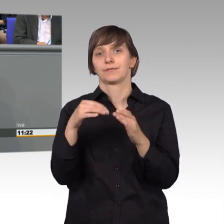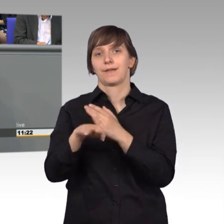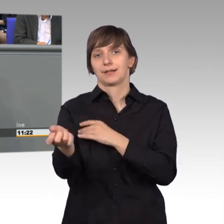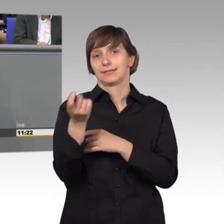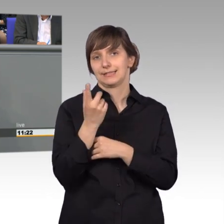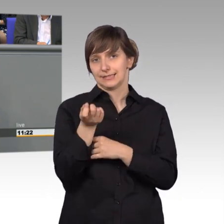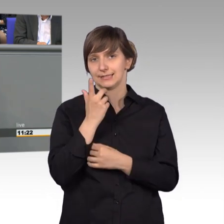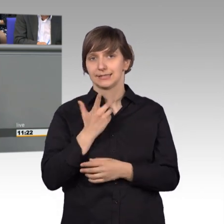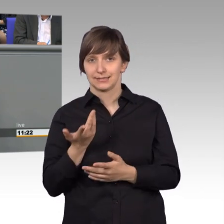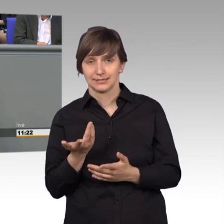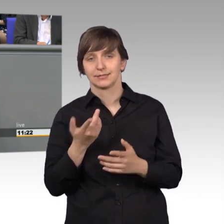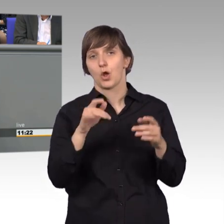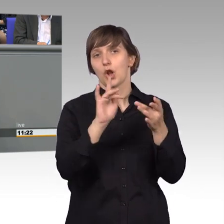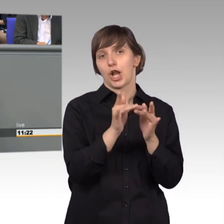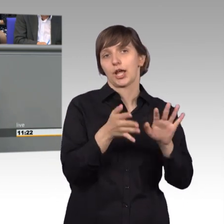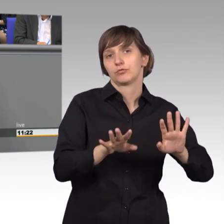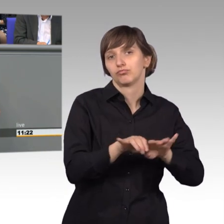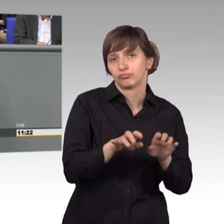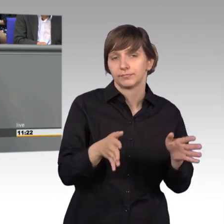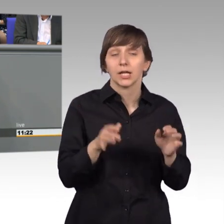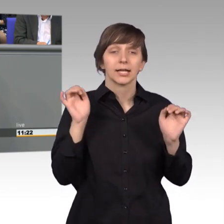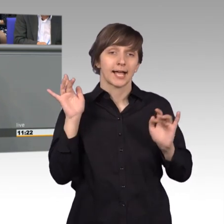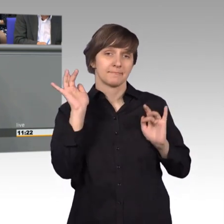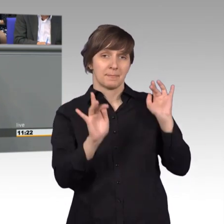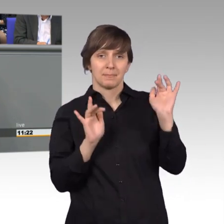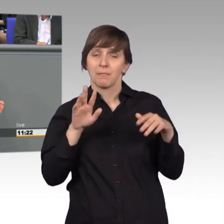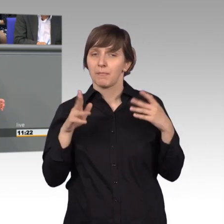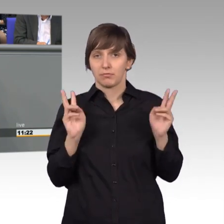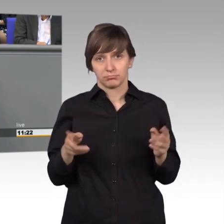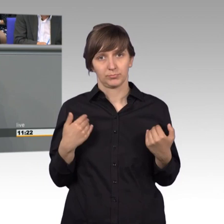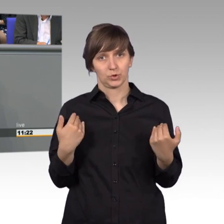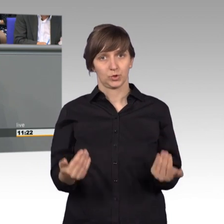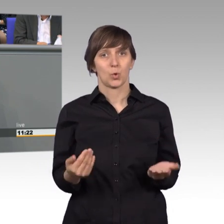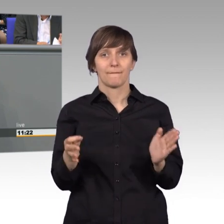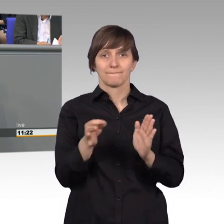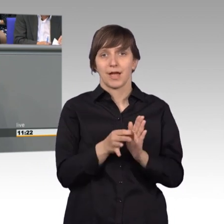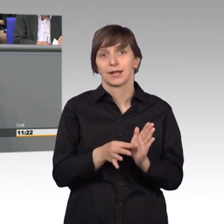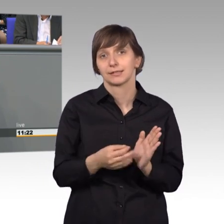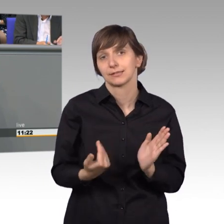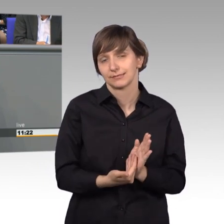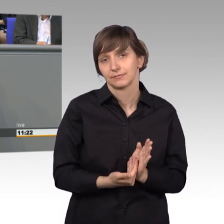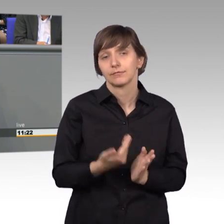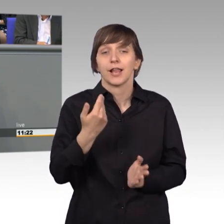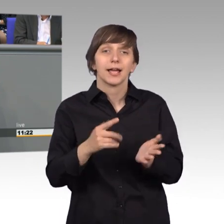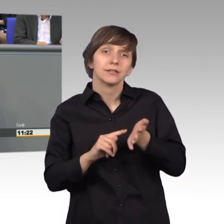Das mag man kritisieren. Aber es ist einfach so. Es zeigt, wie ich bereits erwähnte, vielleicht die besondere Mühe,